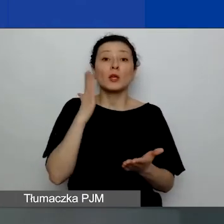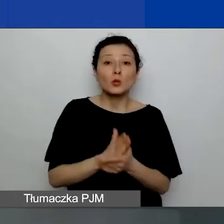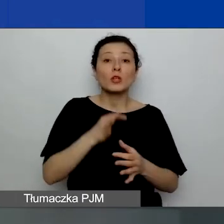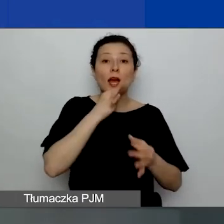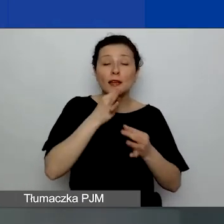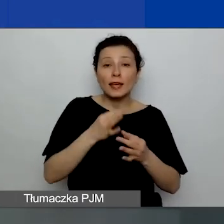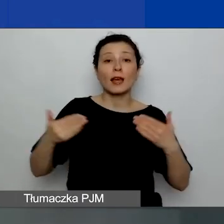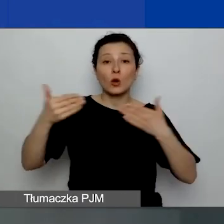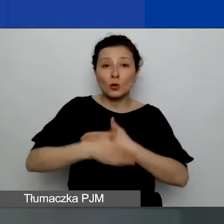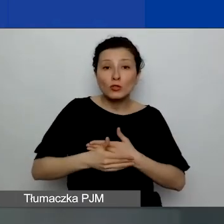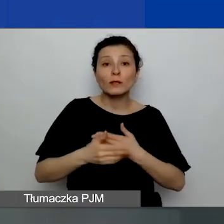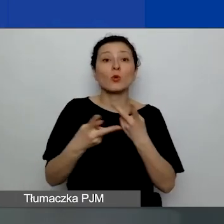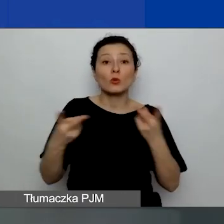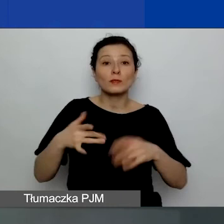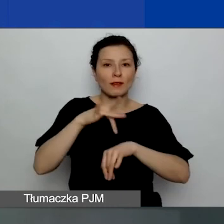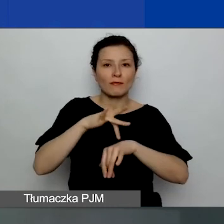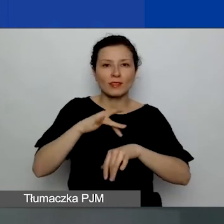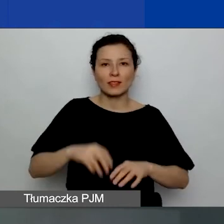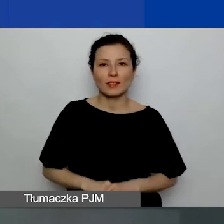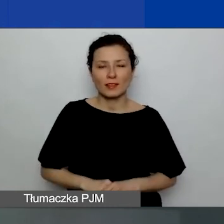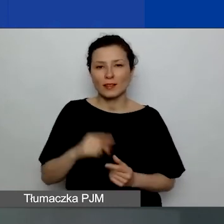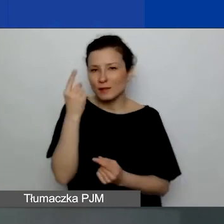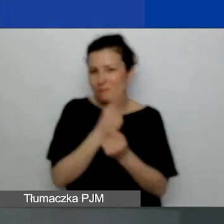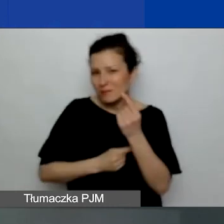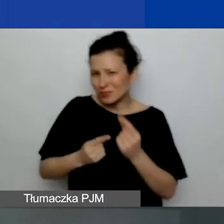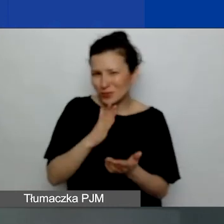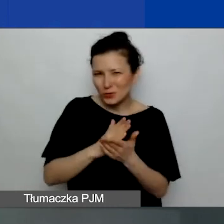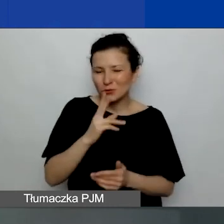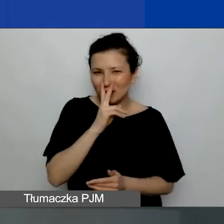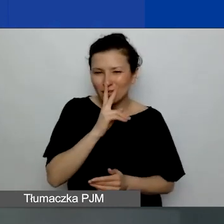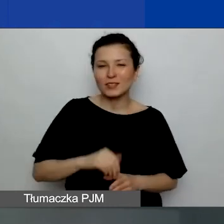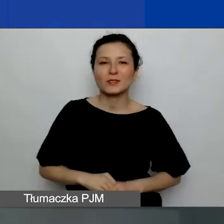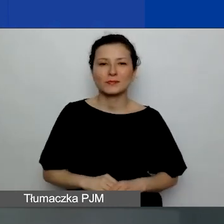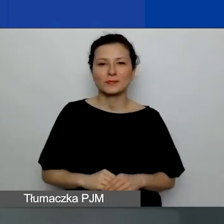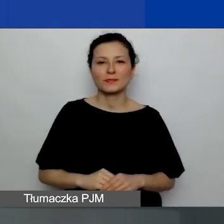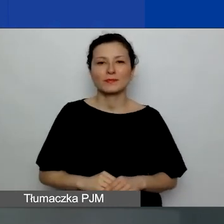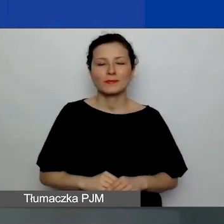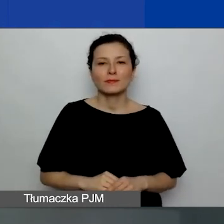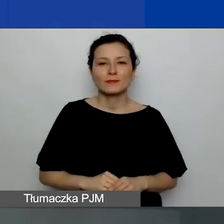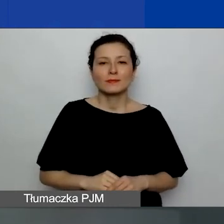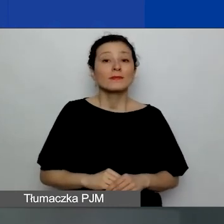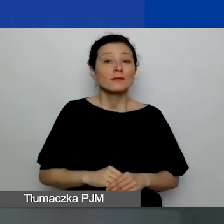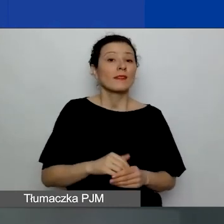Myślę, że powinno już być widać, jak państwo odpowiedzieli.